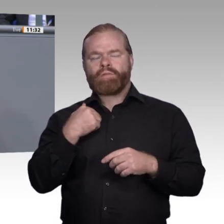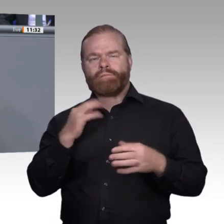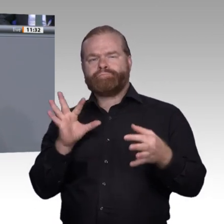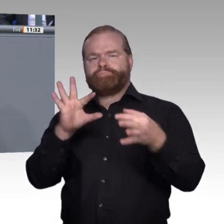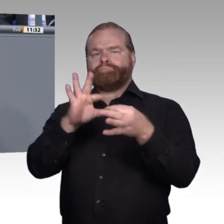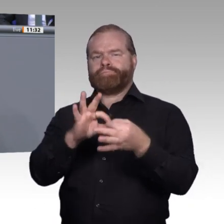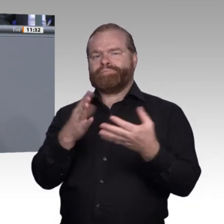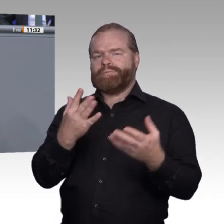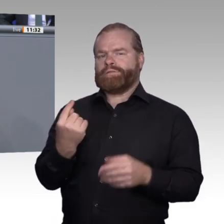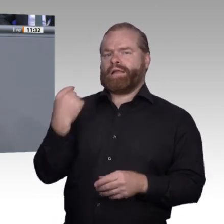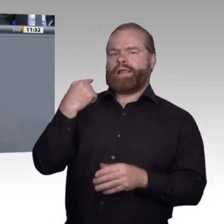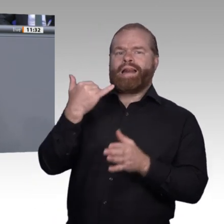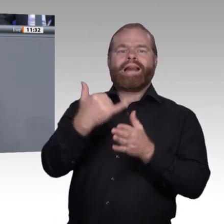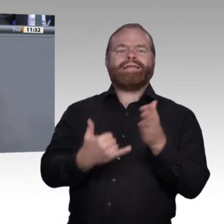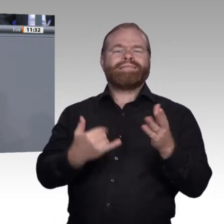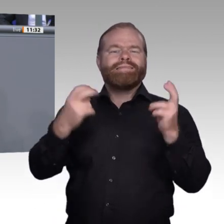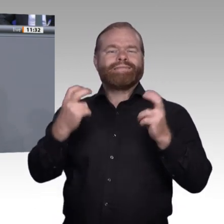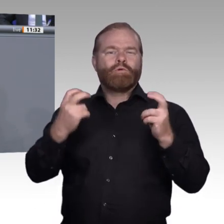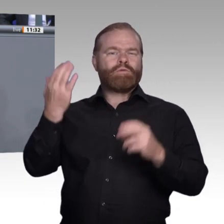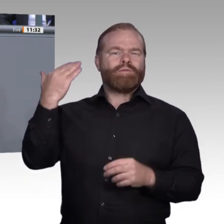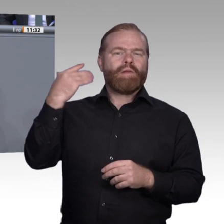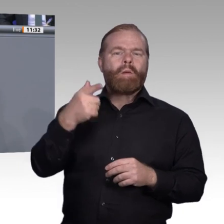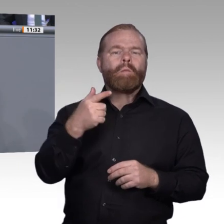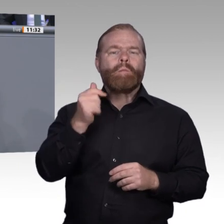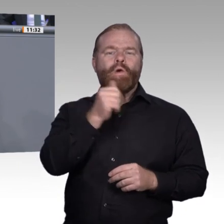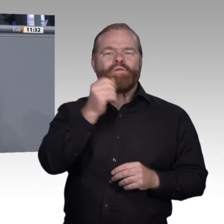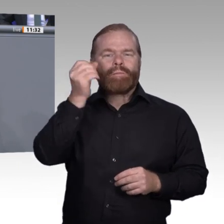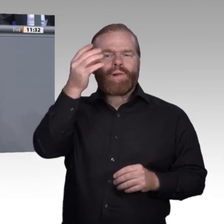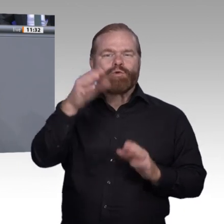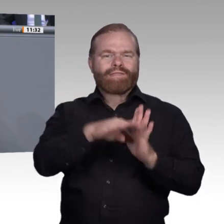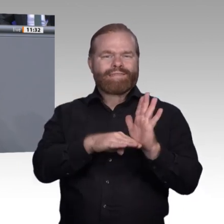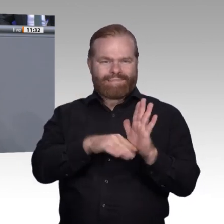Wir wissen natürlich auch, dass die erzielten Erfolge allein nicht ausreichen